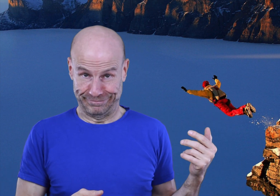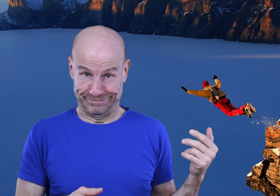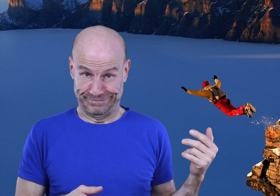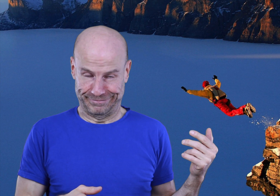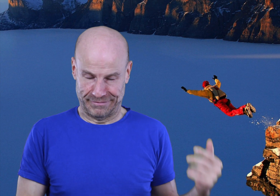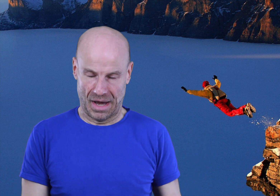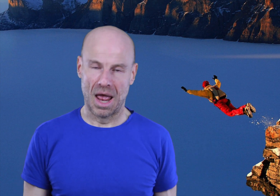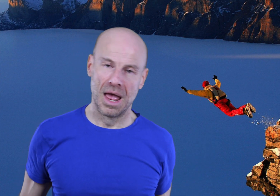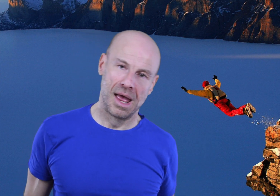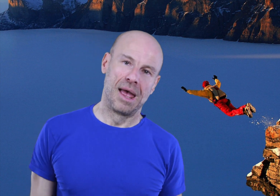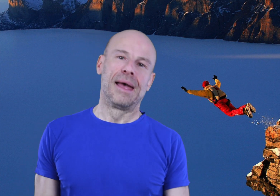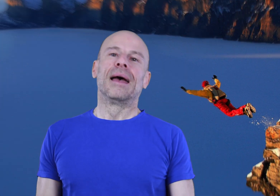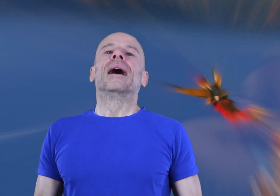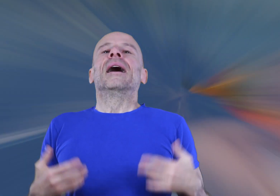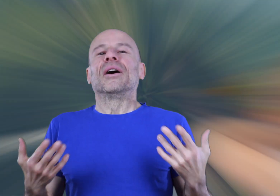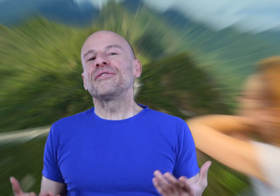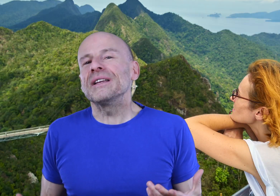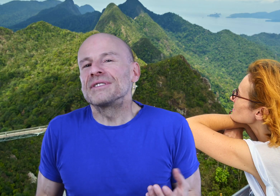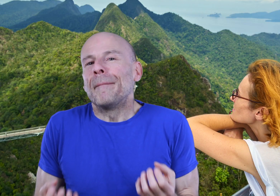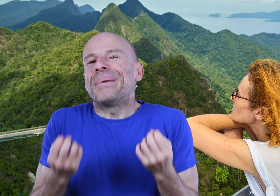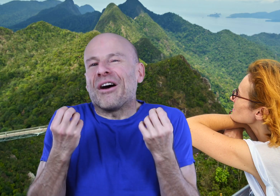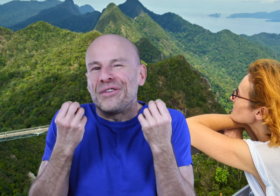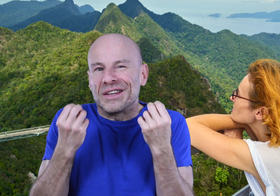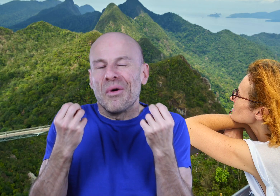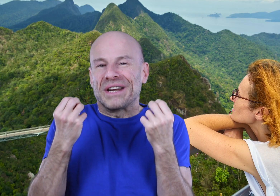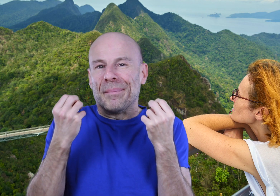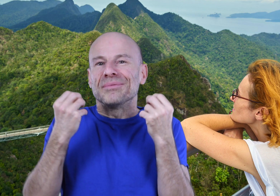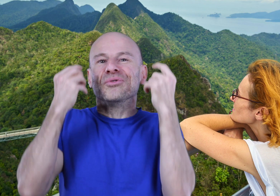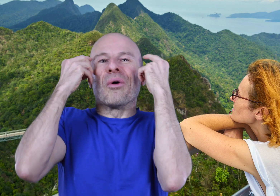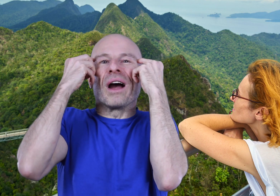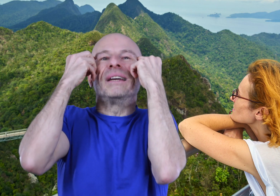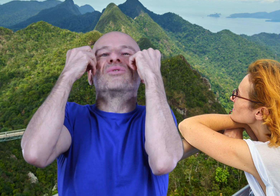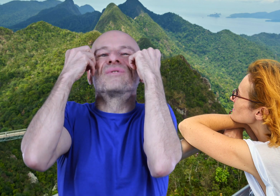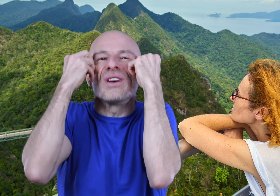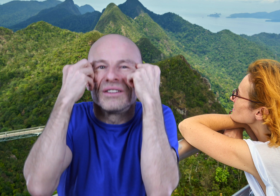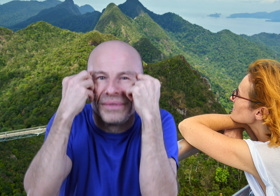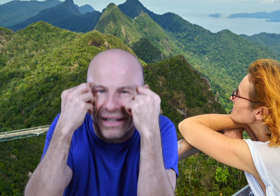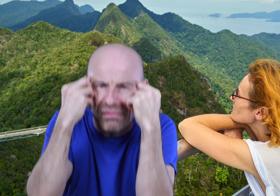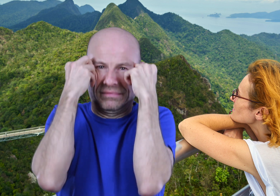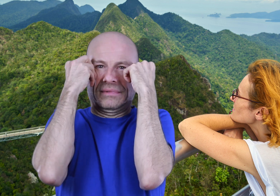En effet nous sommes parfaitement capables de nous programmer tous seuls comme des grands